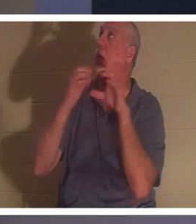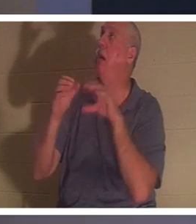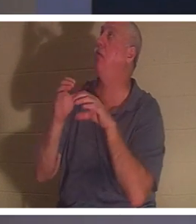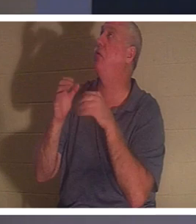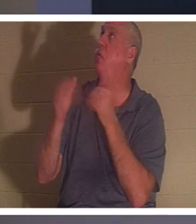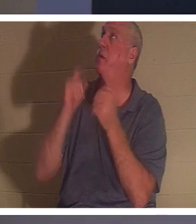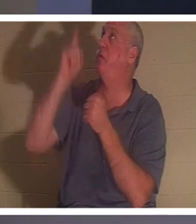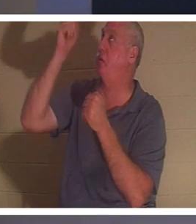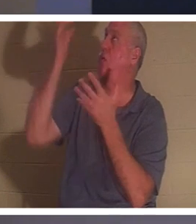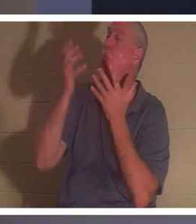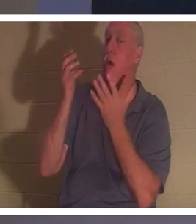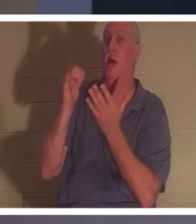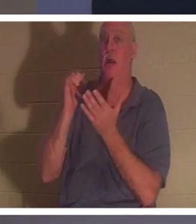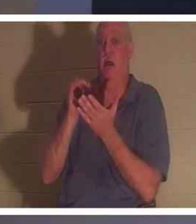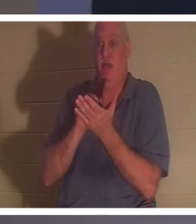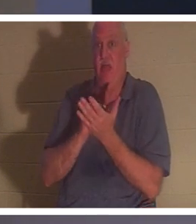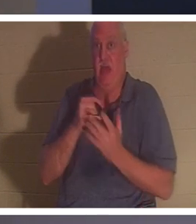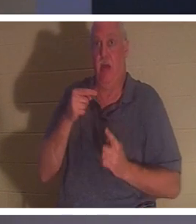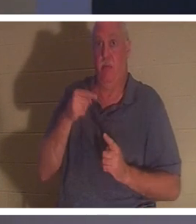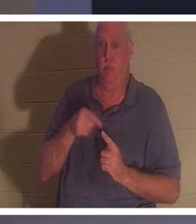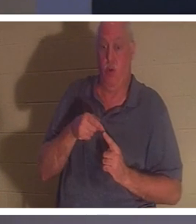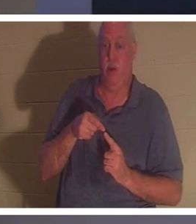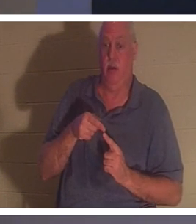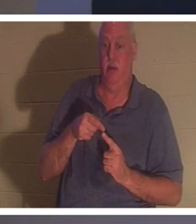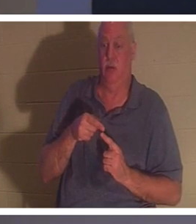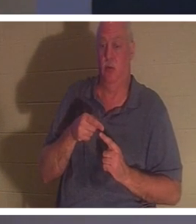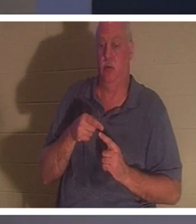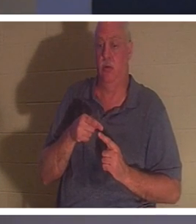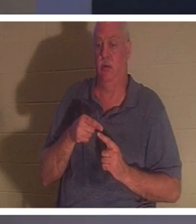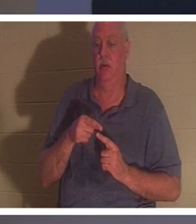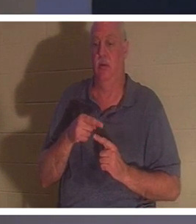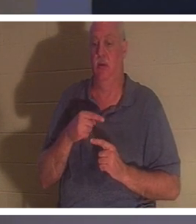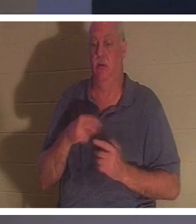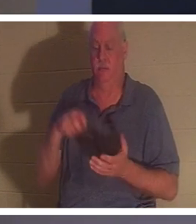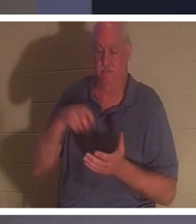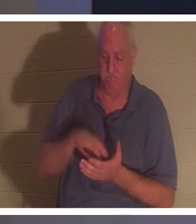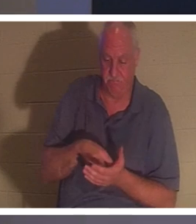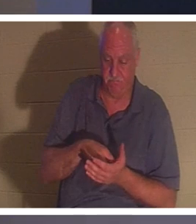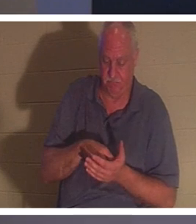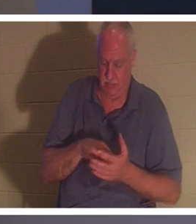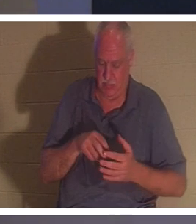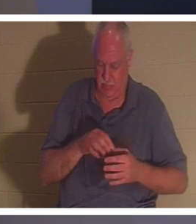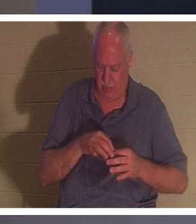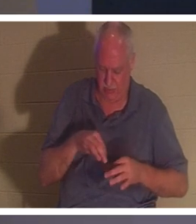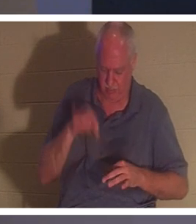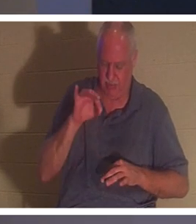le point où une personne découvre le genou et dit dans son esprit, d'accord Seigneur, j'ai gâché